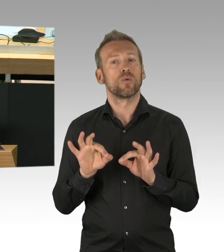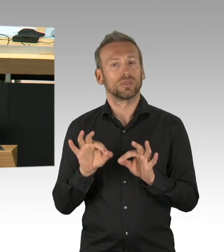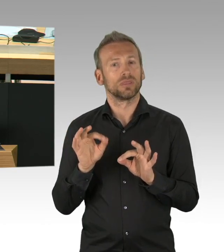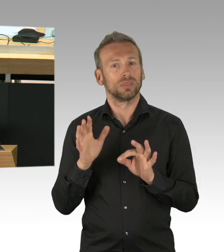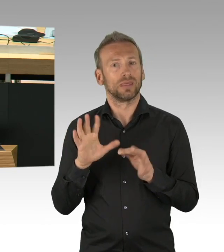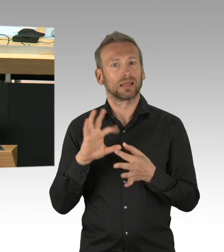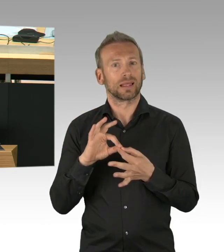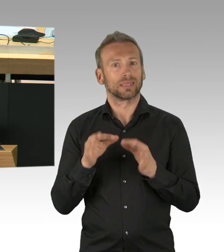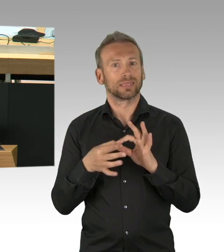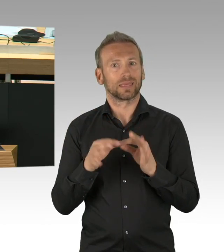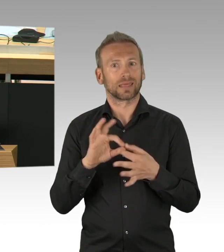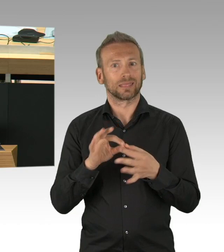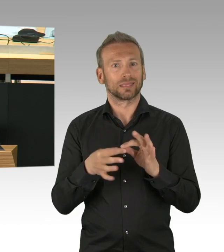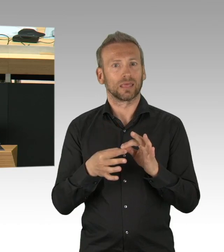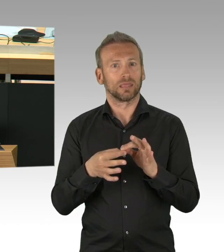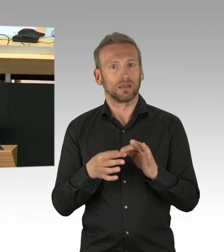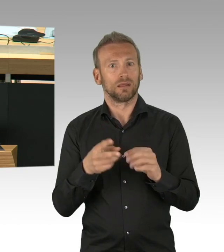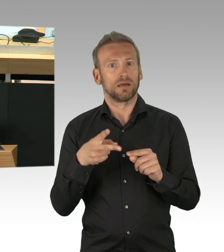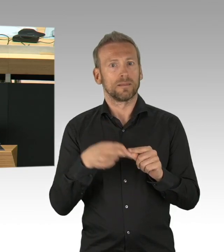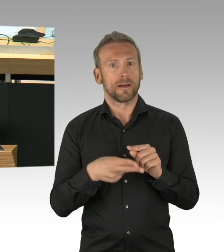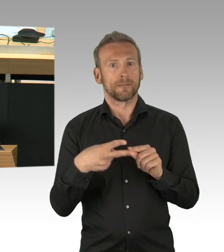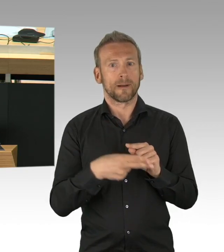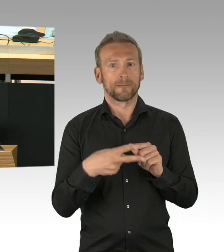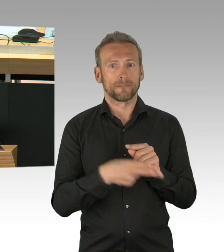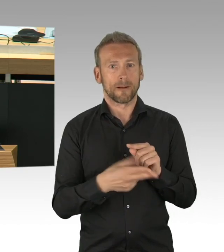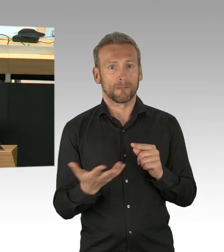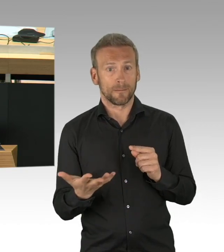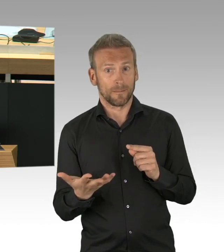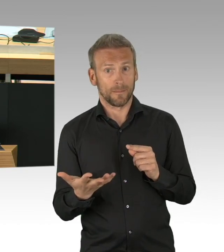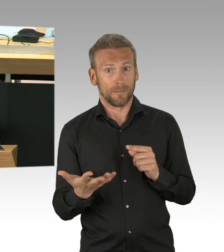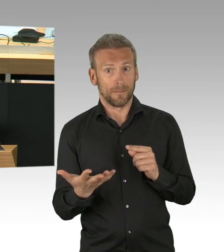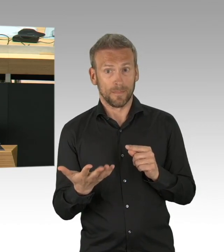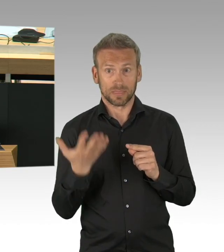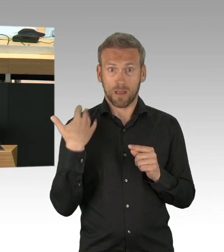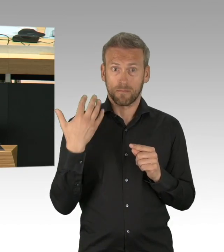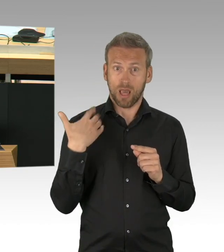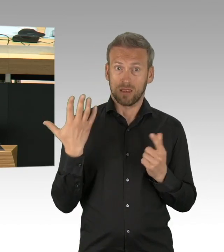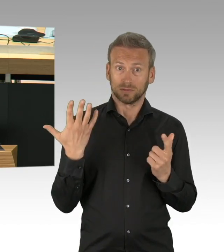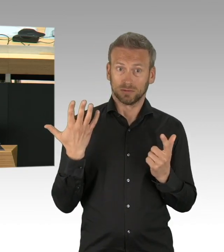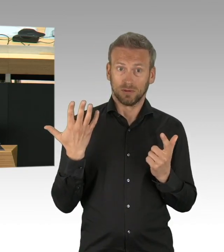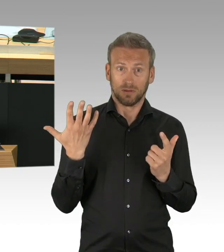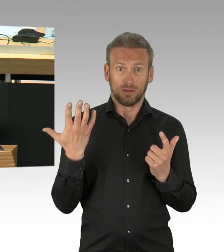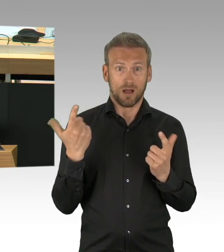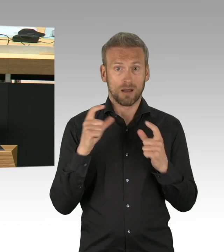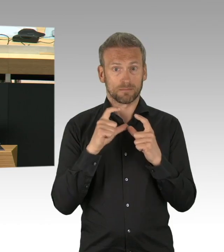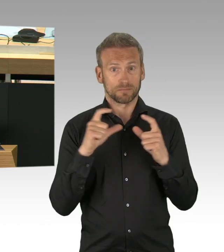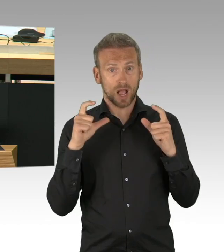Meinungsführer war, was praktisch entsprechend hier Position bezüglich Lockerung betrifft.